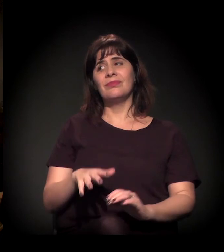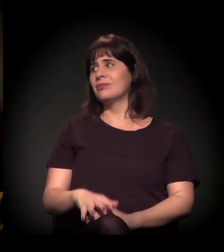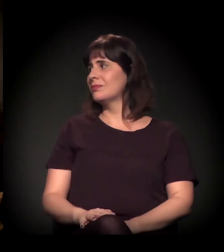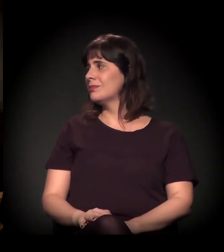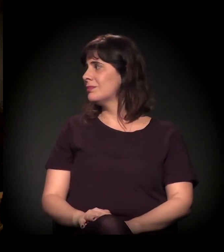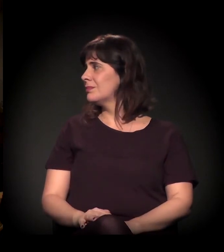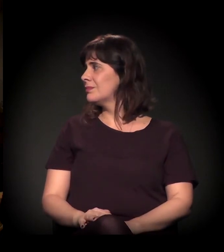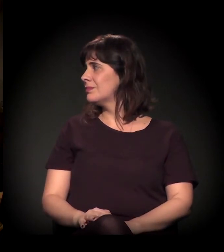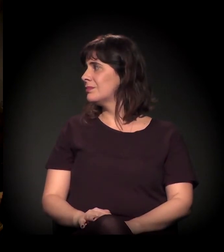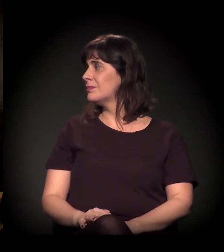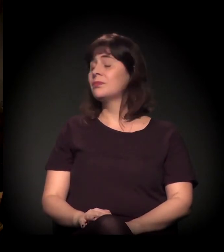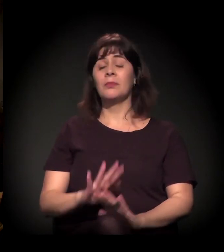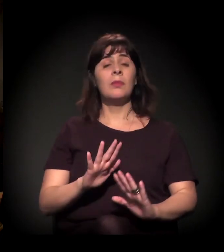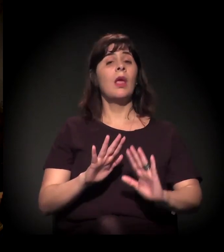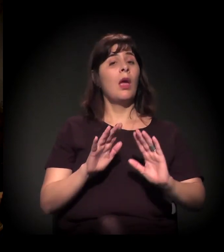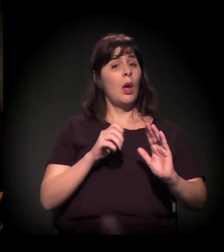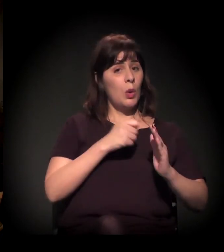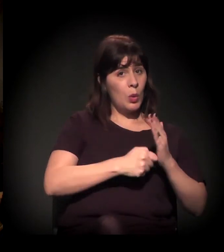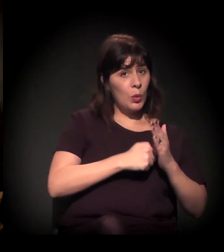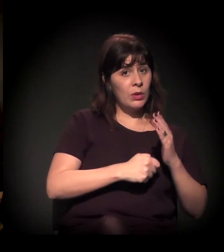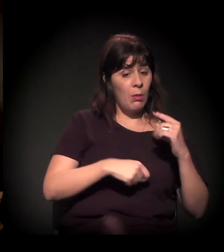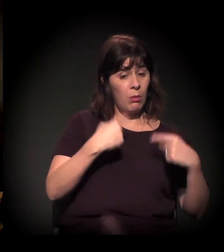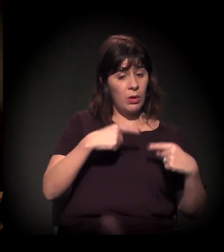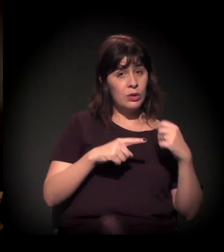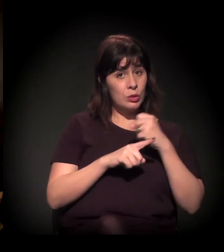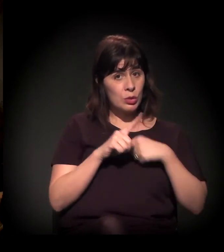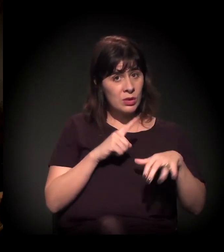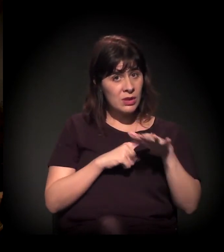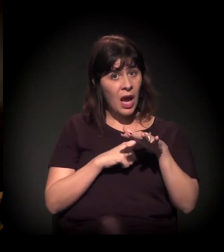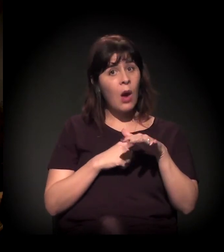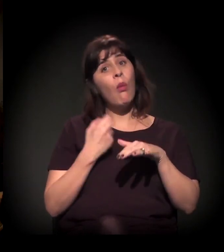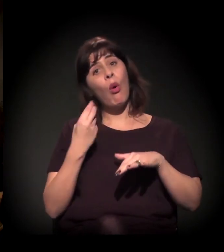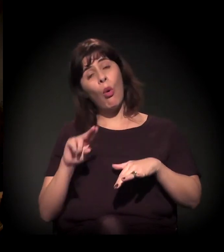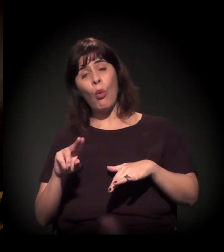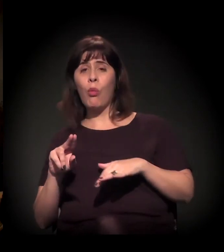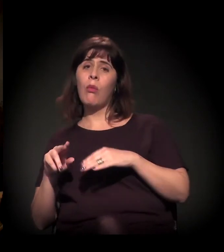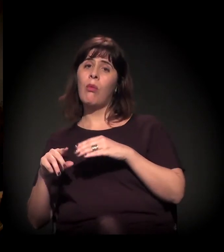Na luta política social ou política partidária?